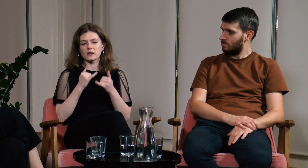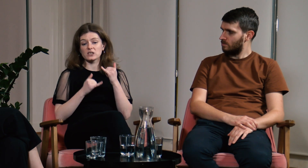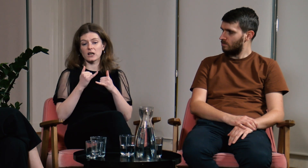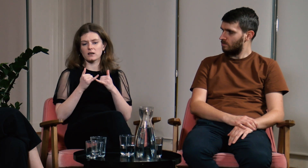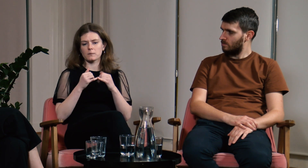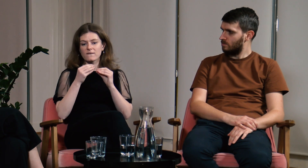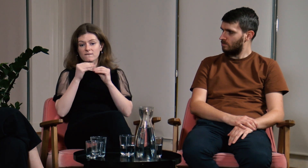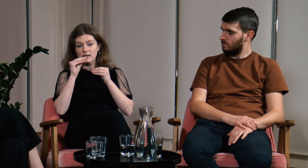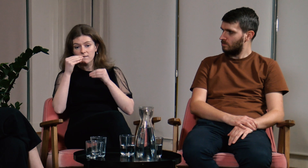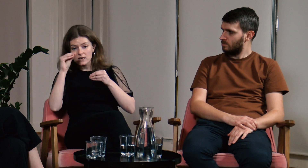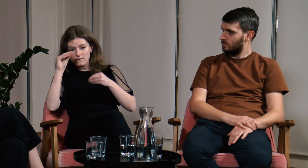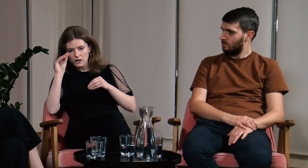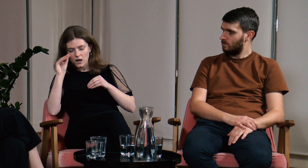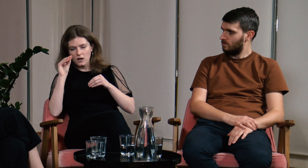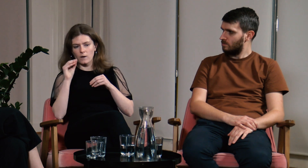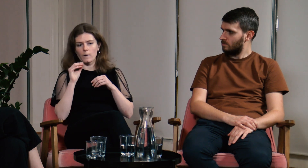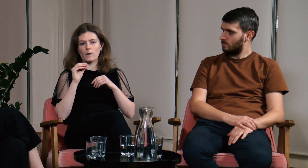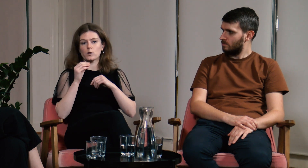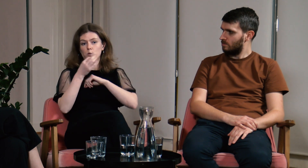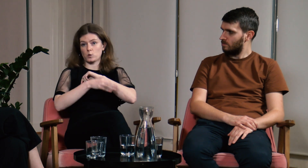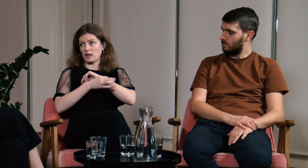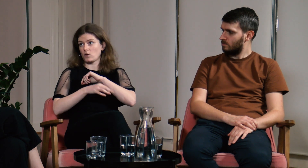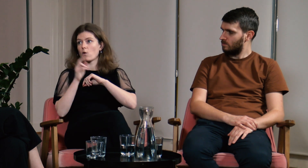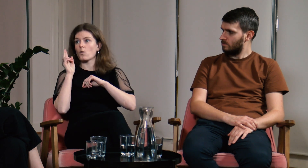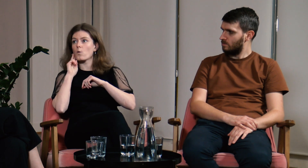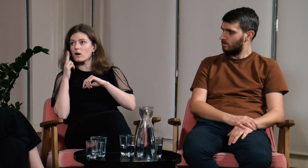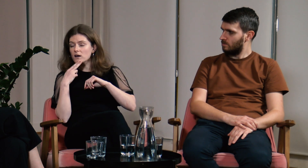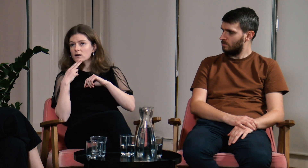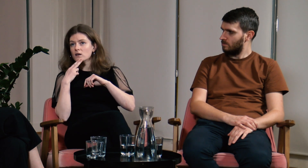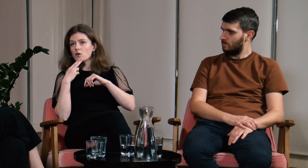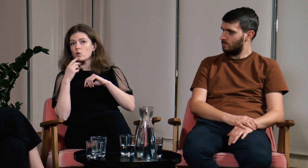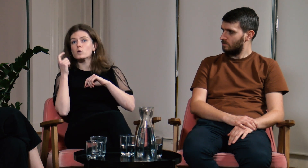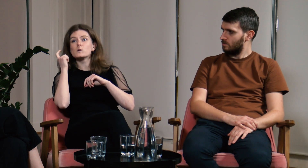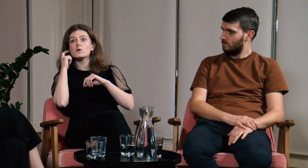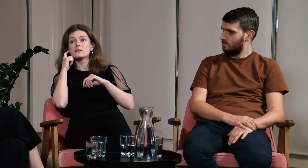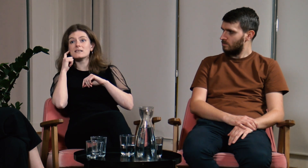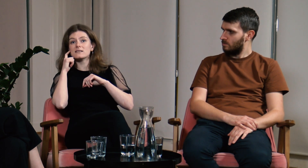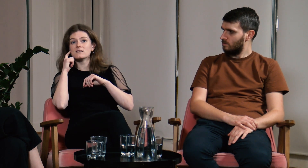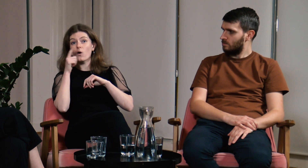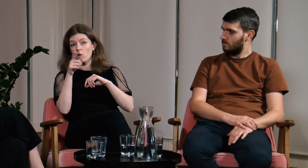Jeżeli więcej osób g/Głuchych będzie studiowało na FPJM to również słyszący